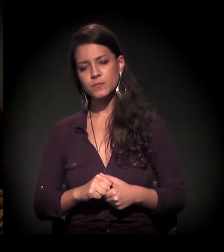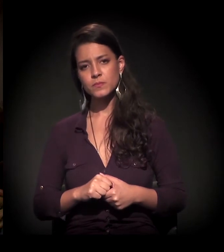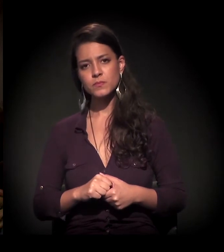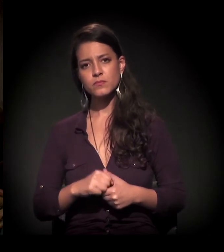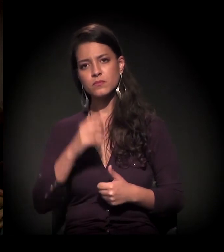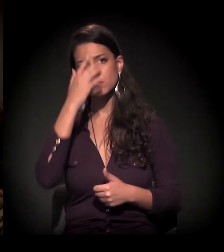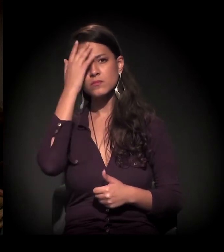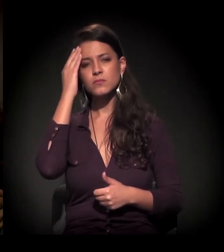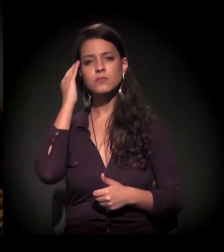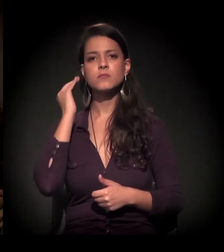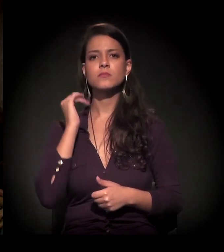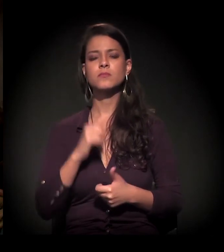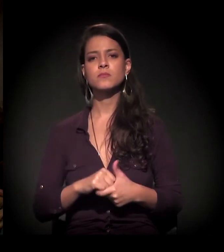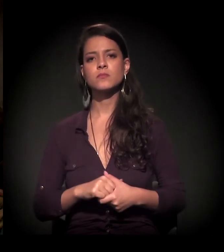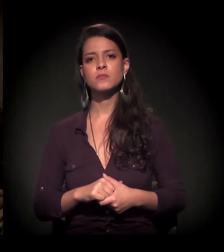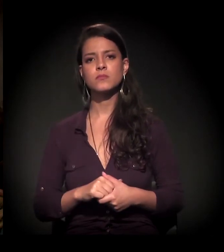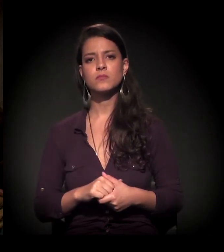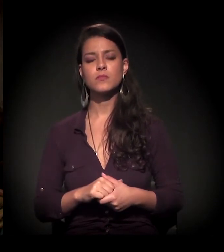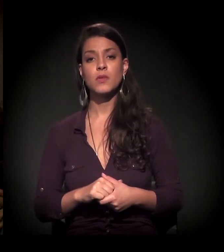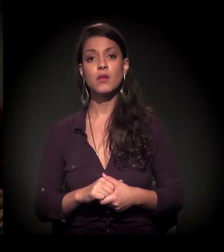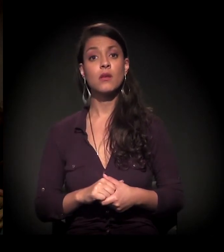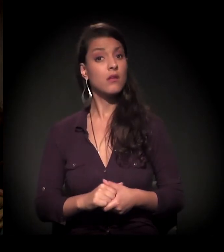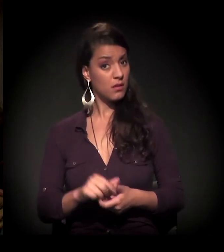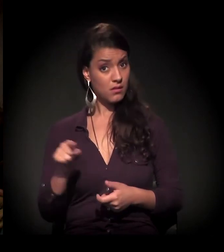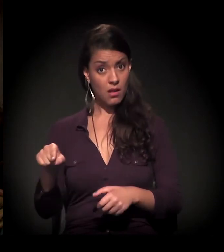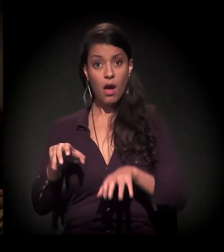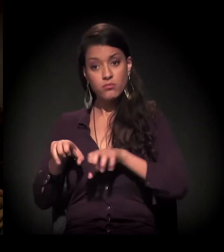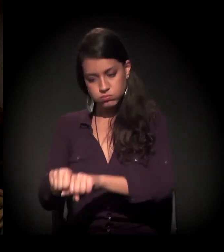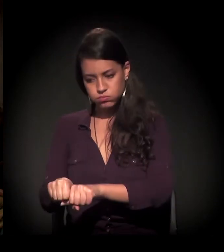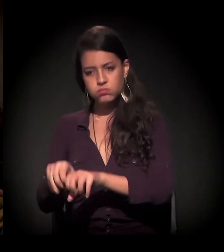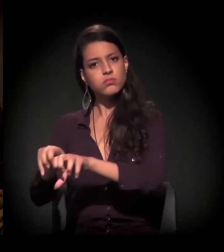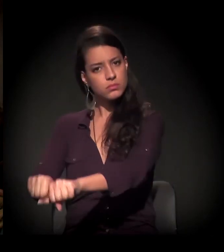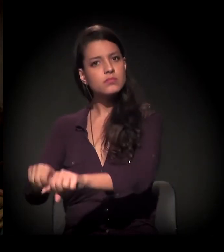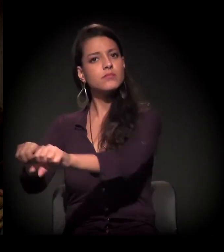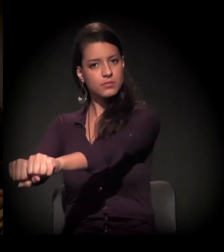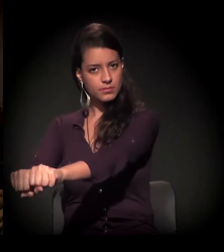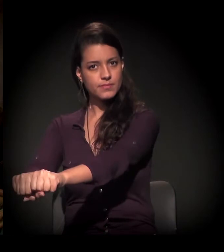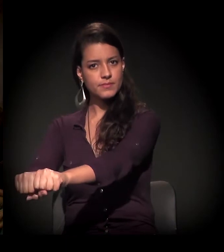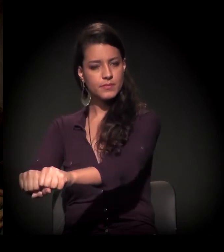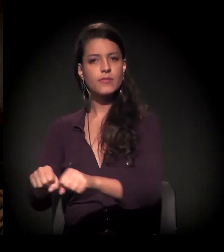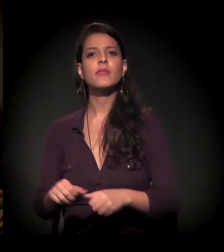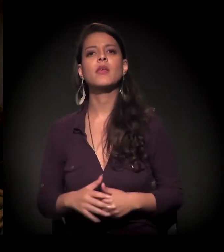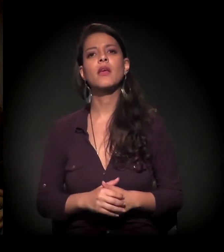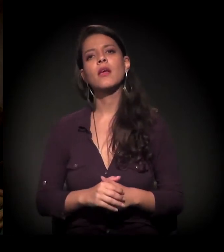Então essa é a situação. E as ocupações acontecendo... Se você vai lá,